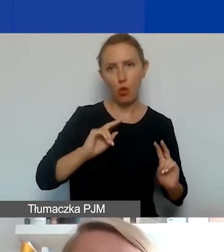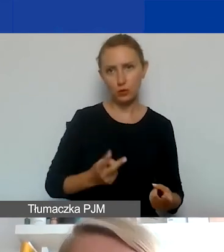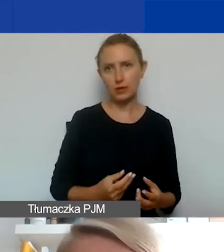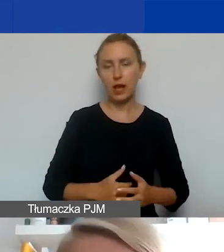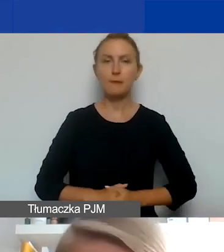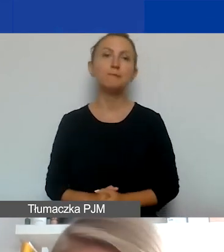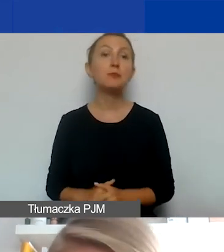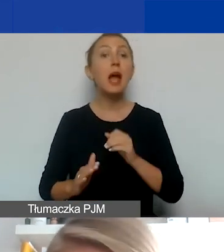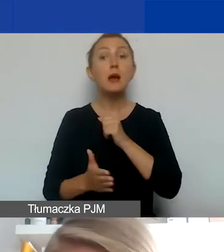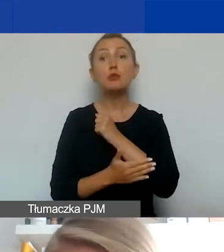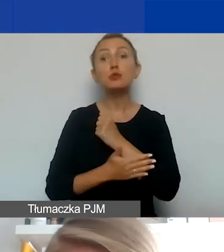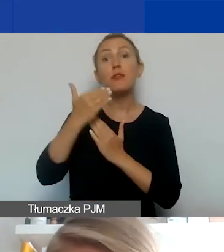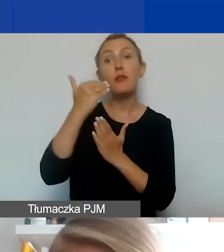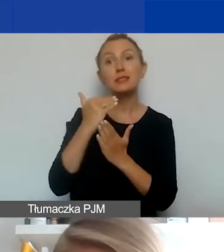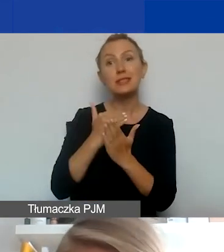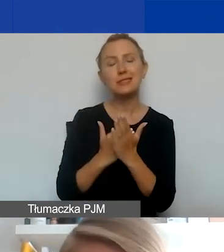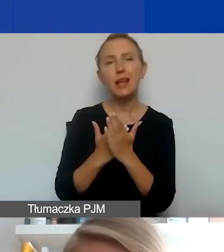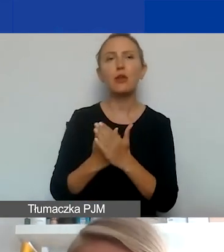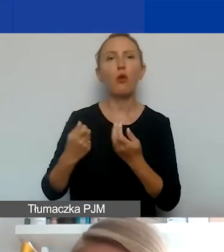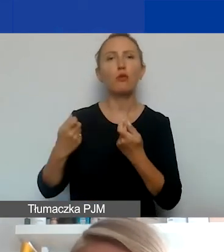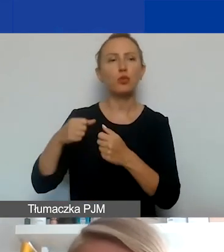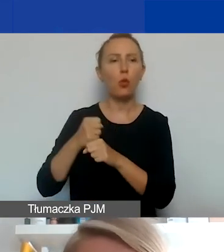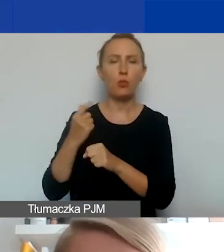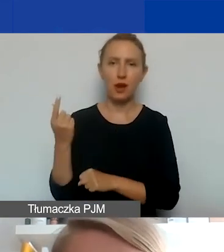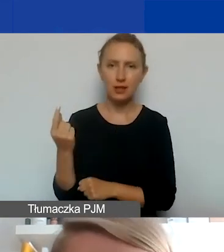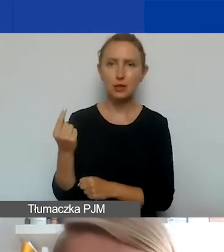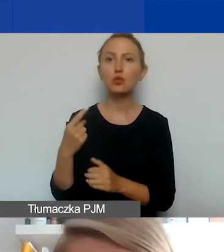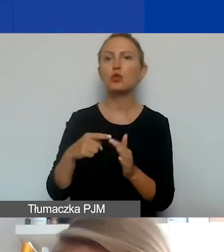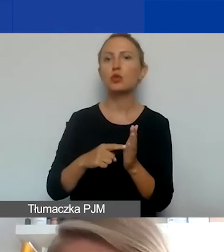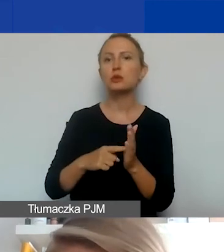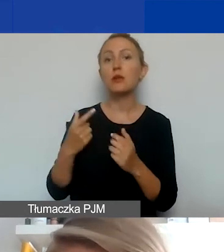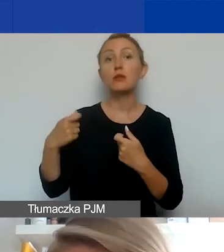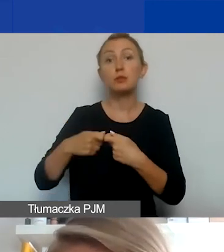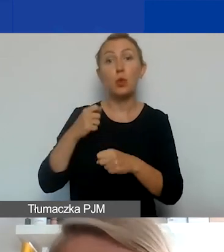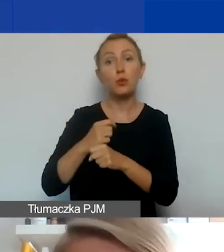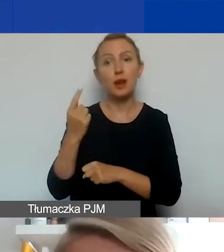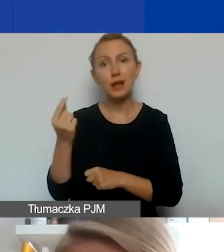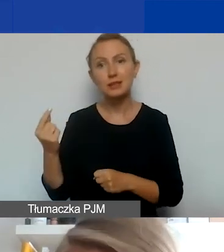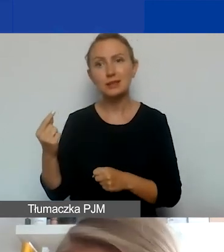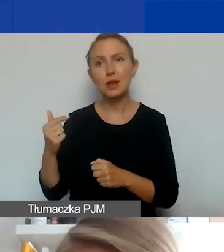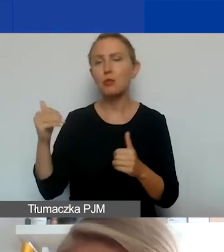Podstawowe zasady jeśli chodzi o partnerów. Po pierwsze, partnerów w projekcie można mieć dowolną liczbę,